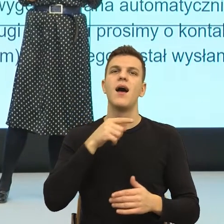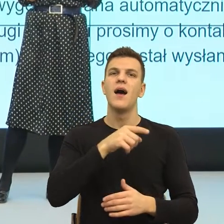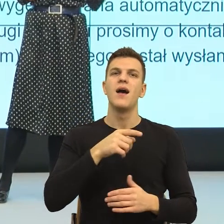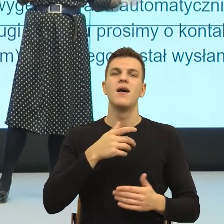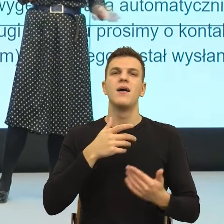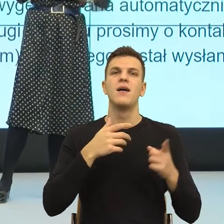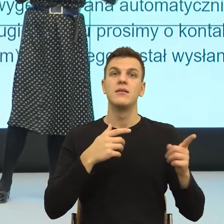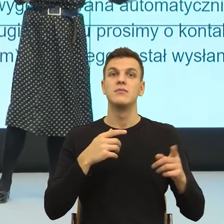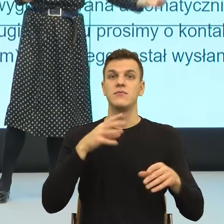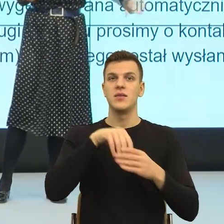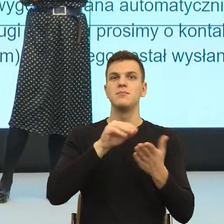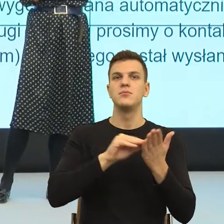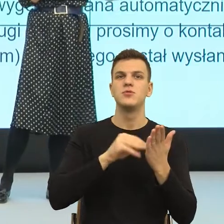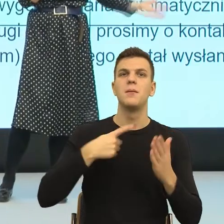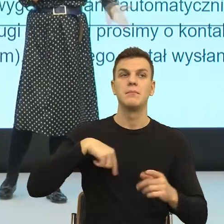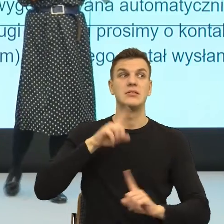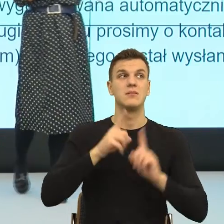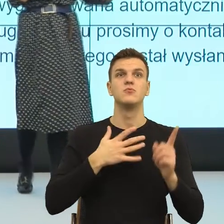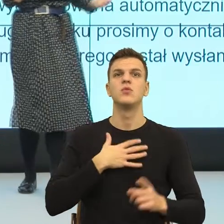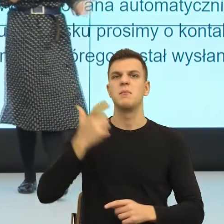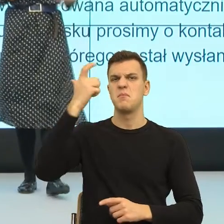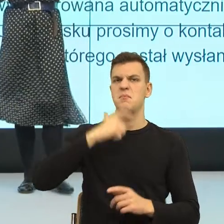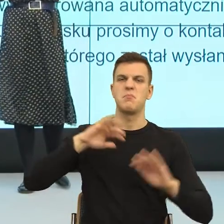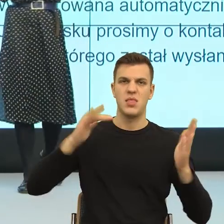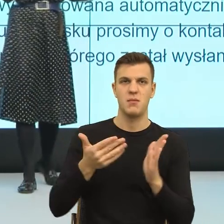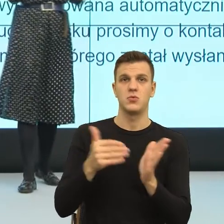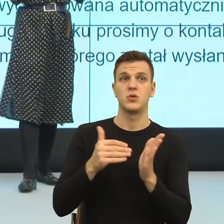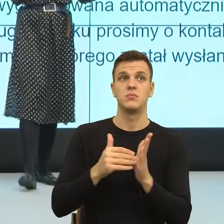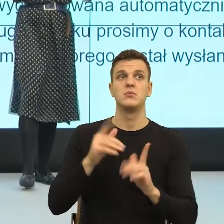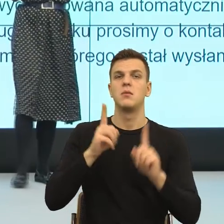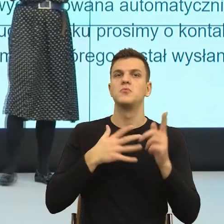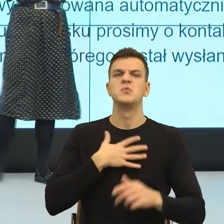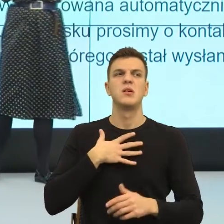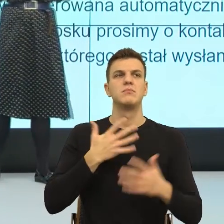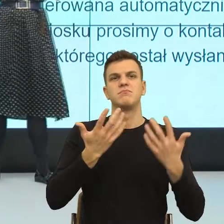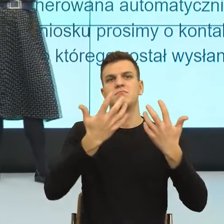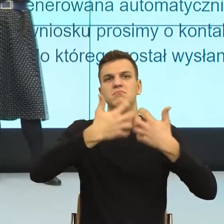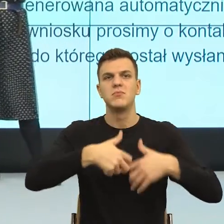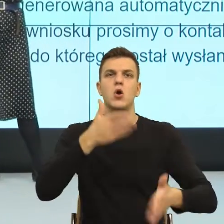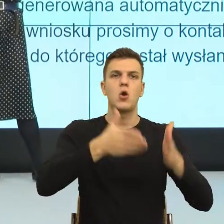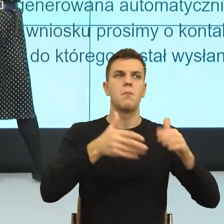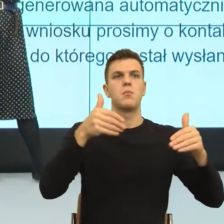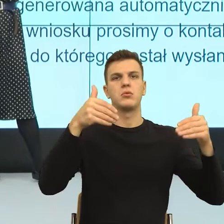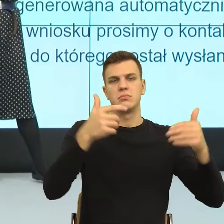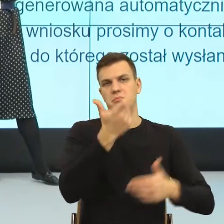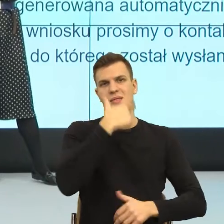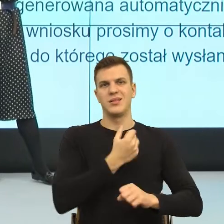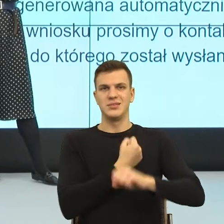że mogą nas zastąpić maszyny, a coraz więcej rzeczy właśnie i maszyny,